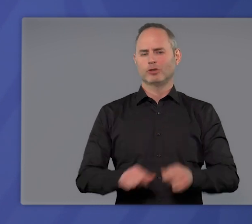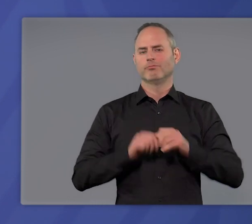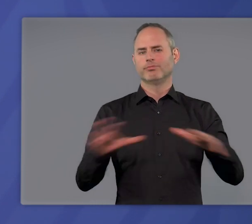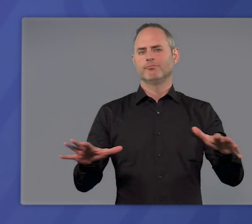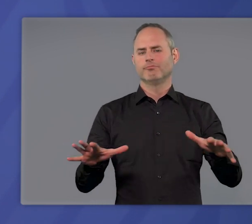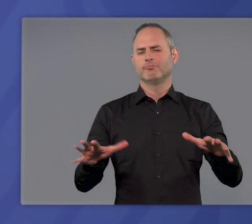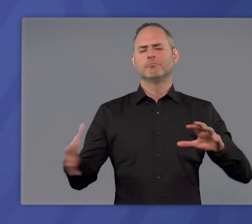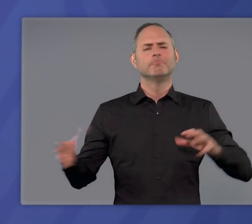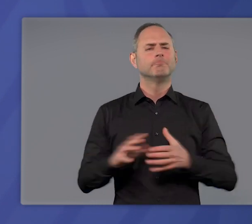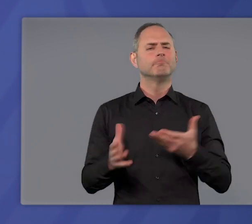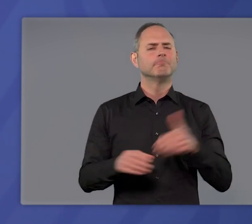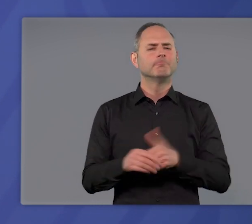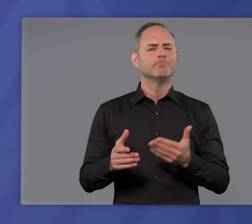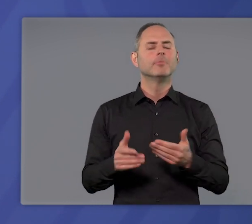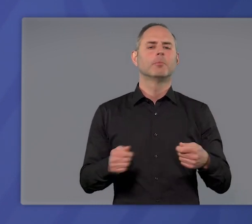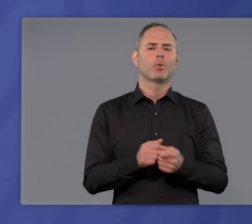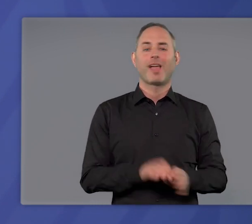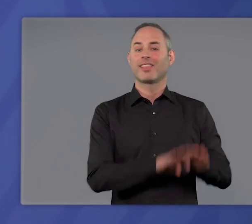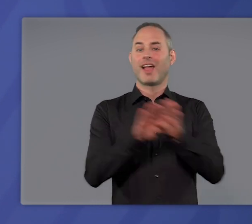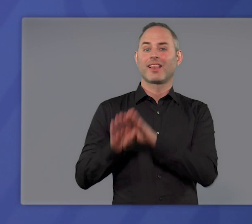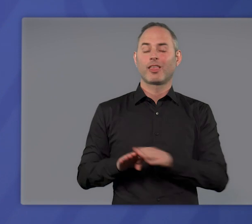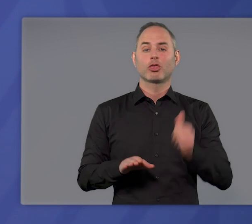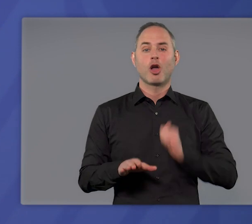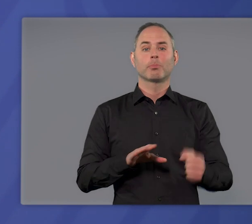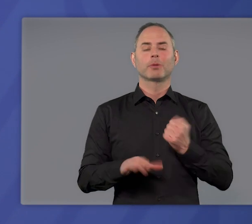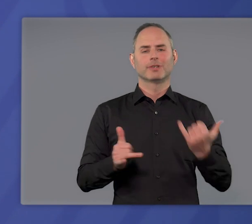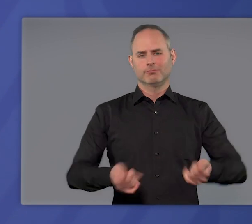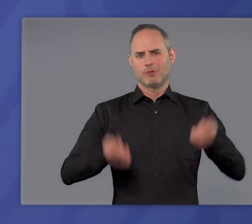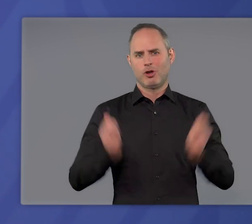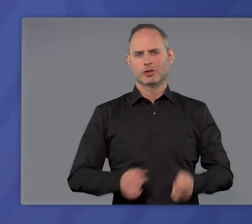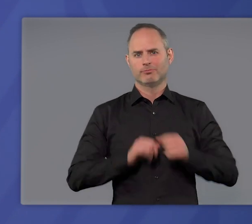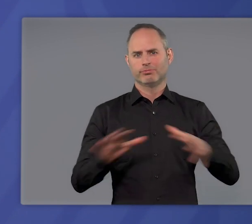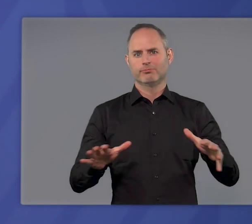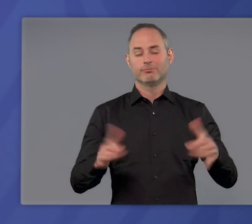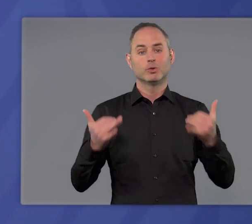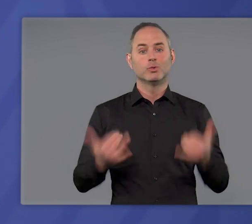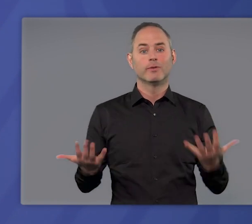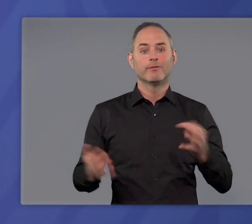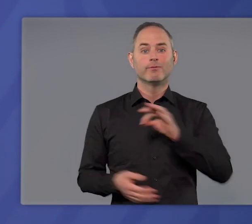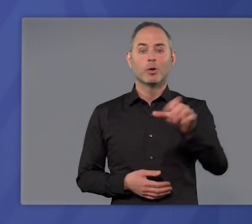Oder einfacher gesagt: Jetzt gilt die bundeseinheitliche Notbremse. Damit ist nun für die Bürgerinnen und Bürger